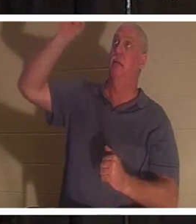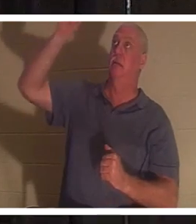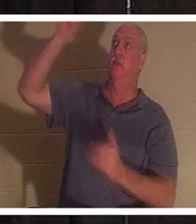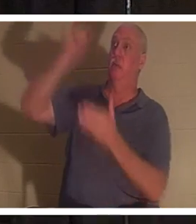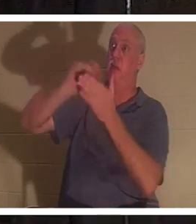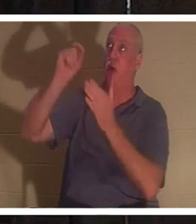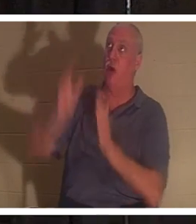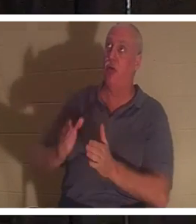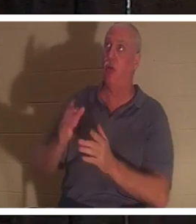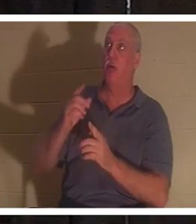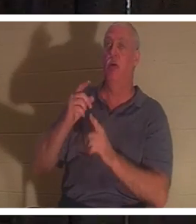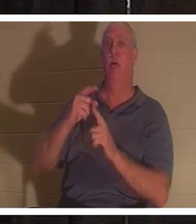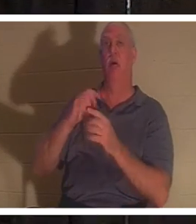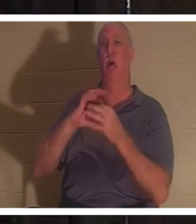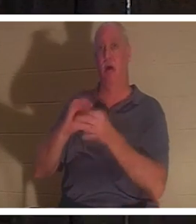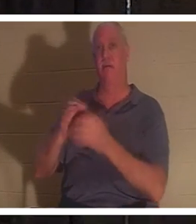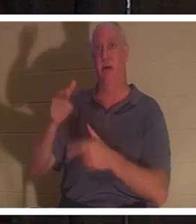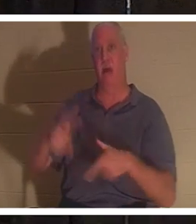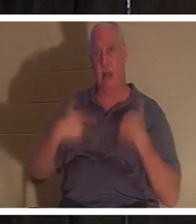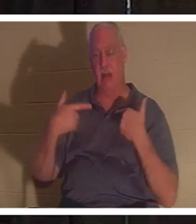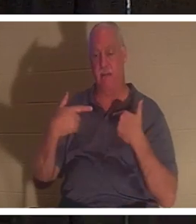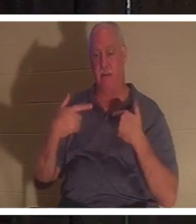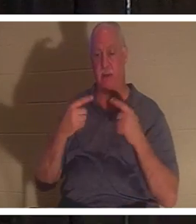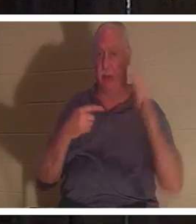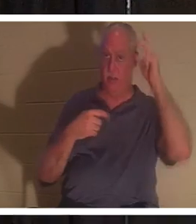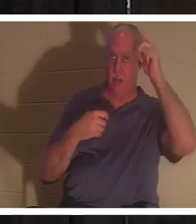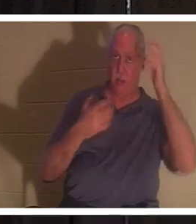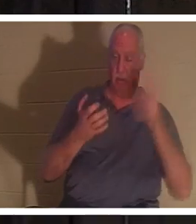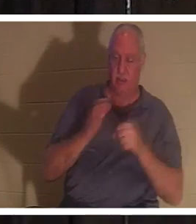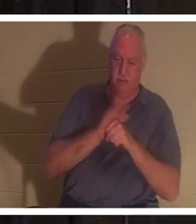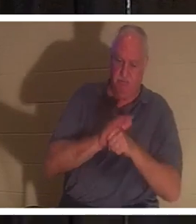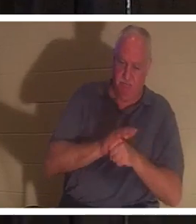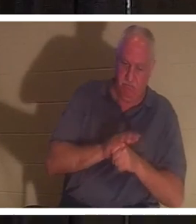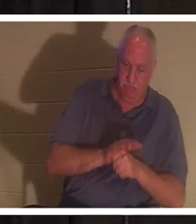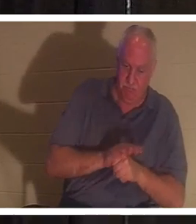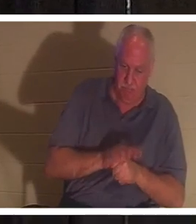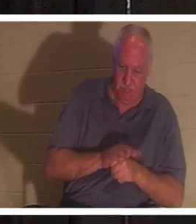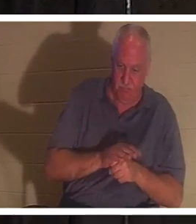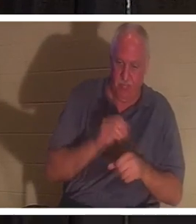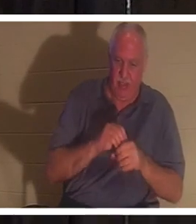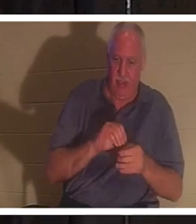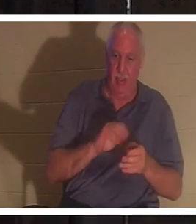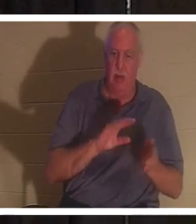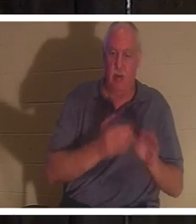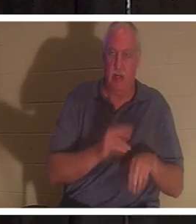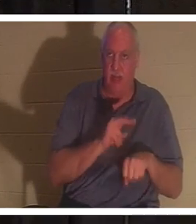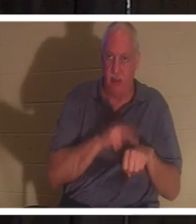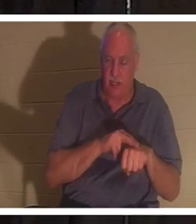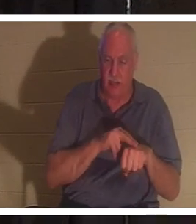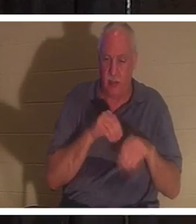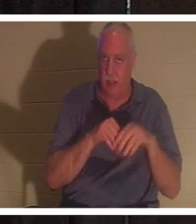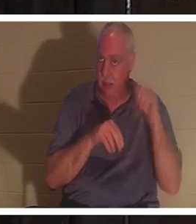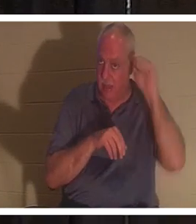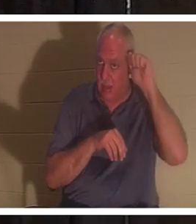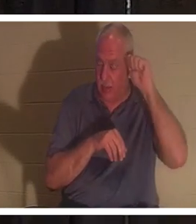生命的创造者，仇敌想要将我们压制在亚当的死亡本性中。在亚当里